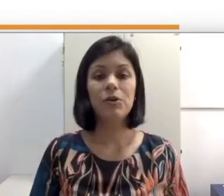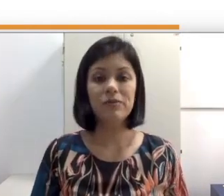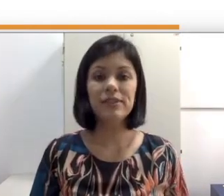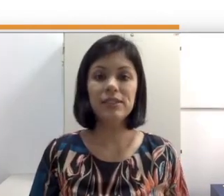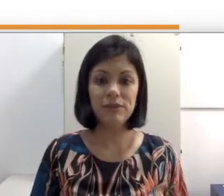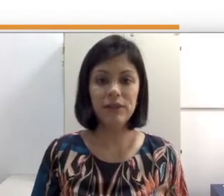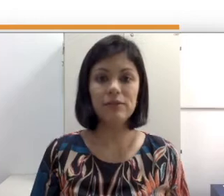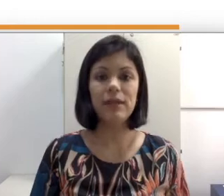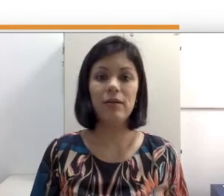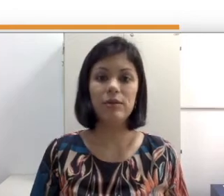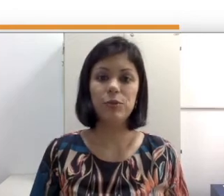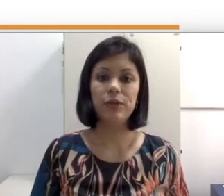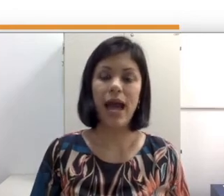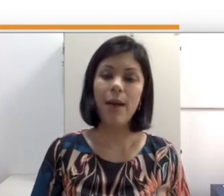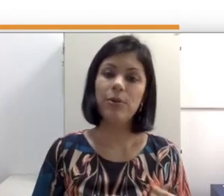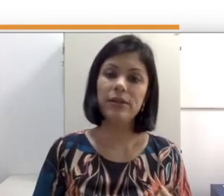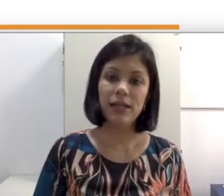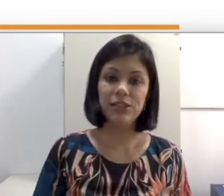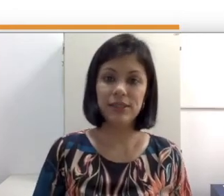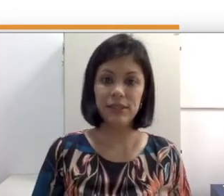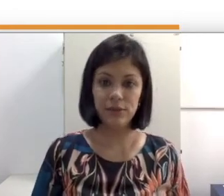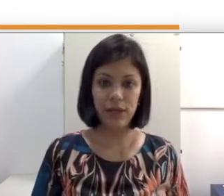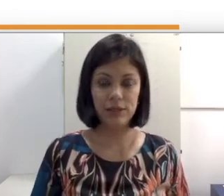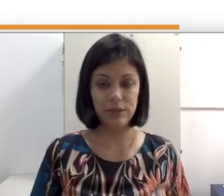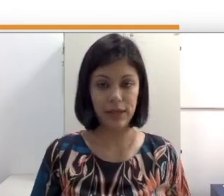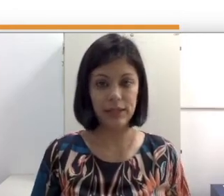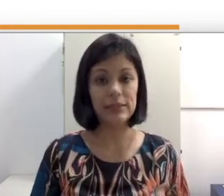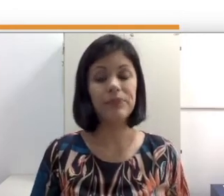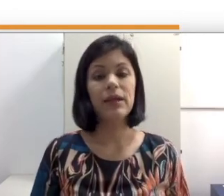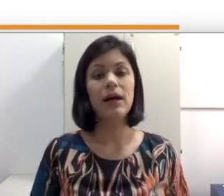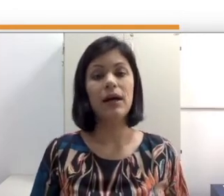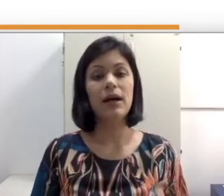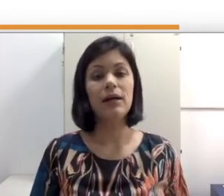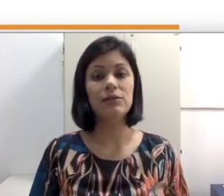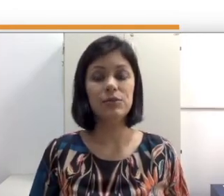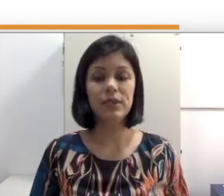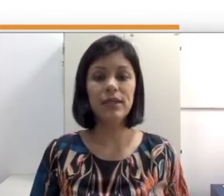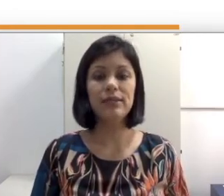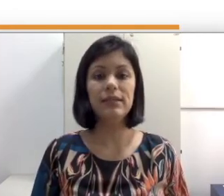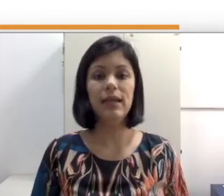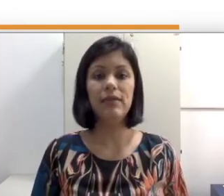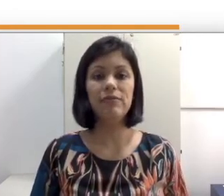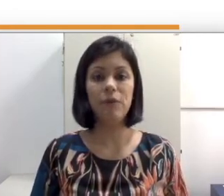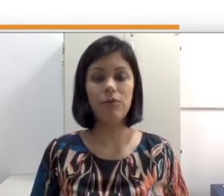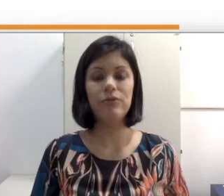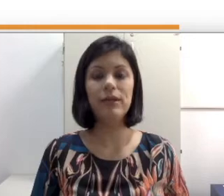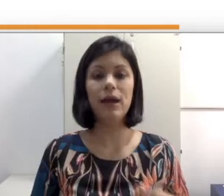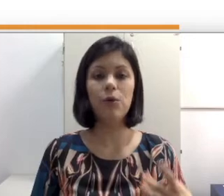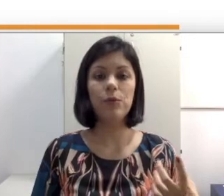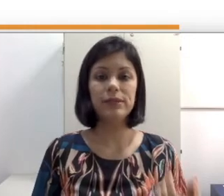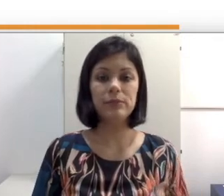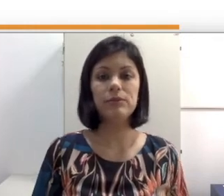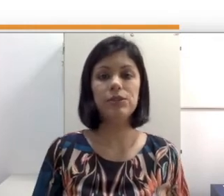Como vocês viram na aula sobre abordagens educacionais, a surdez envolve algumas terminologias